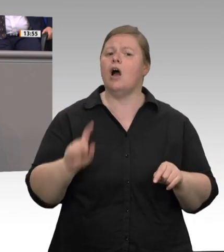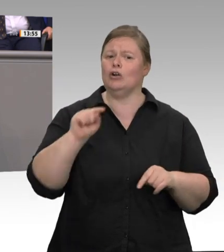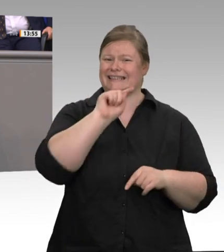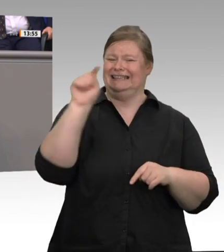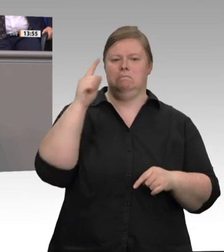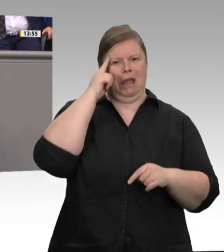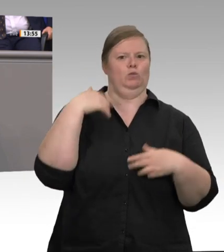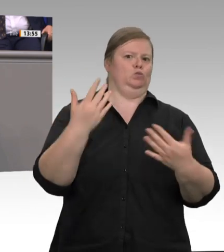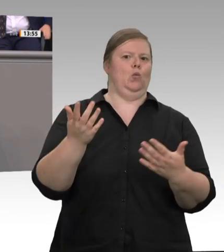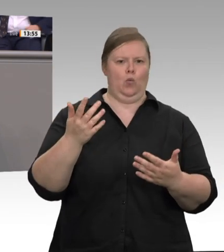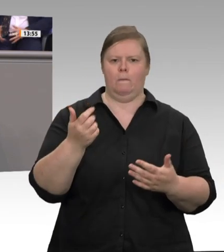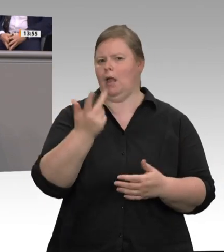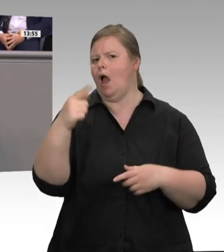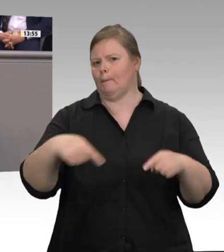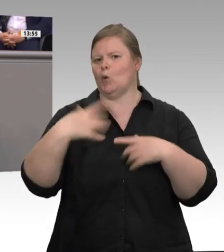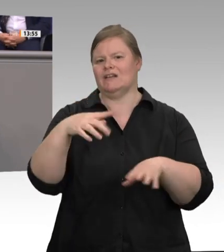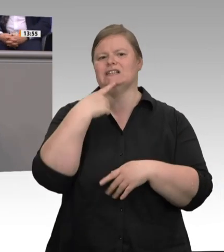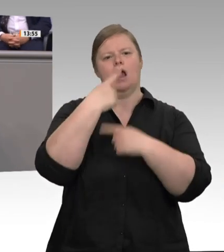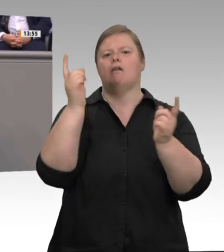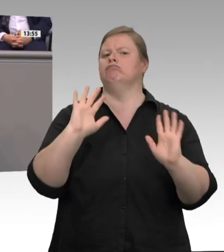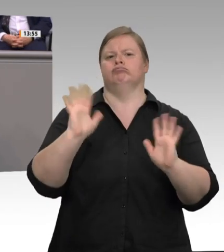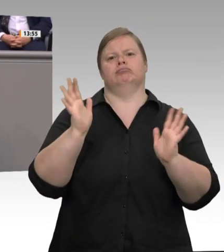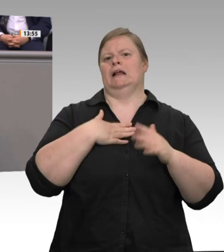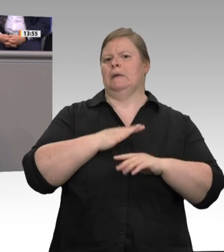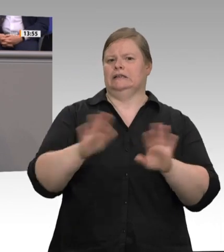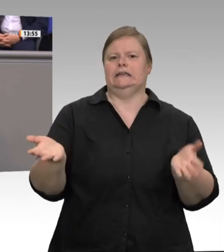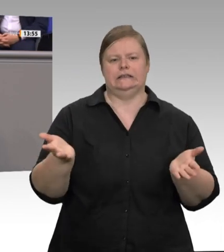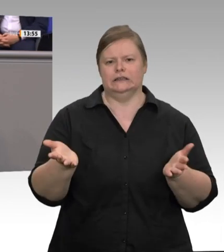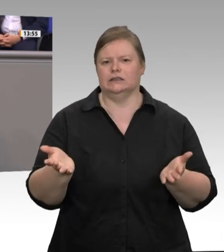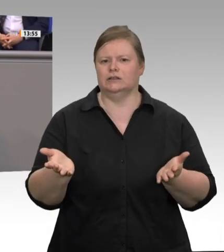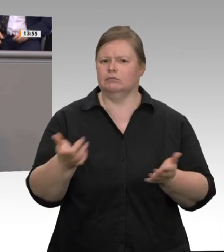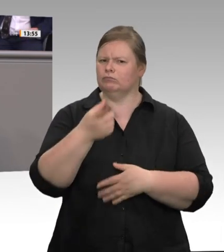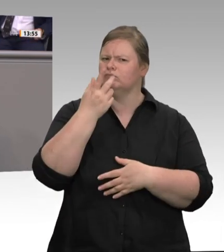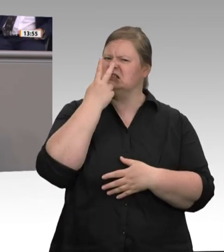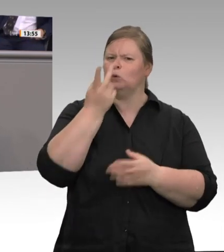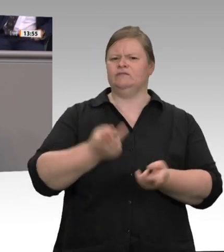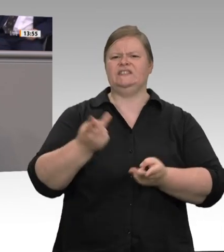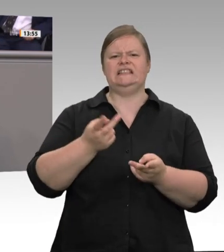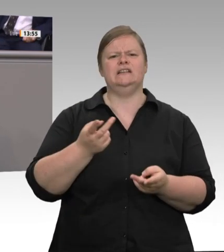unser Land bringen. Jetzt liest man, dass der Verband der Fleischwirtschaft den Beschluss